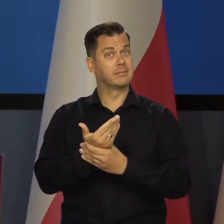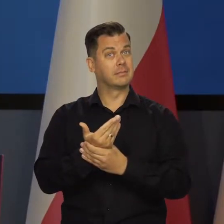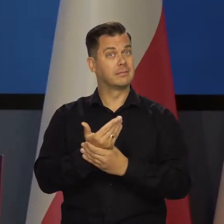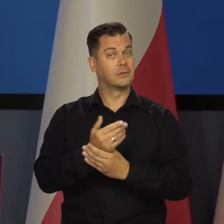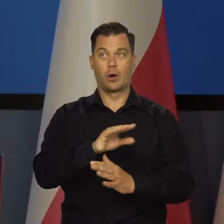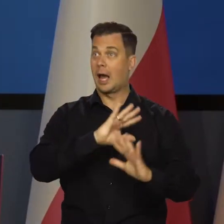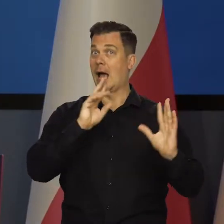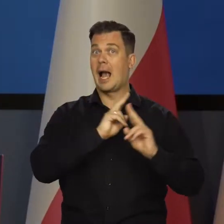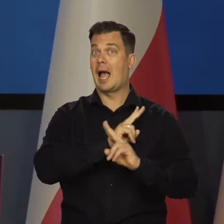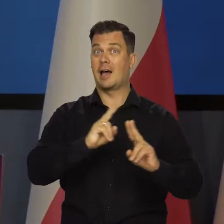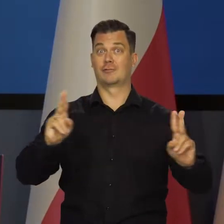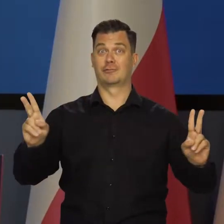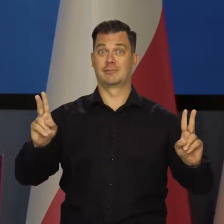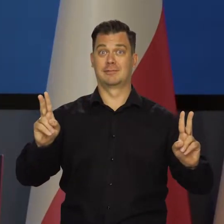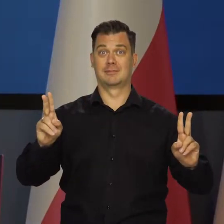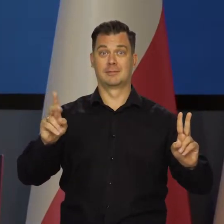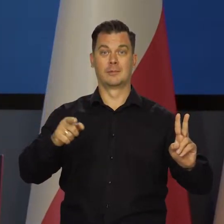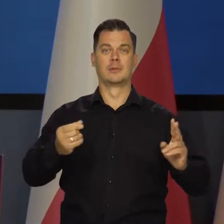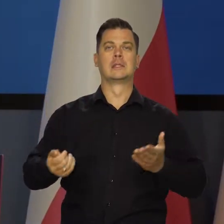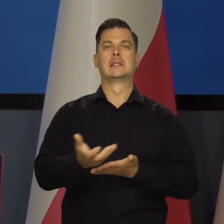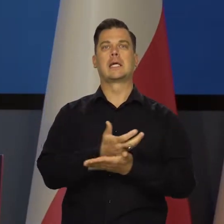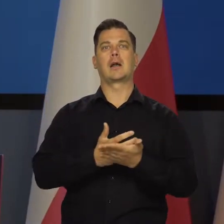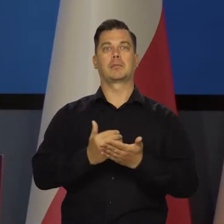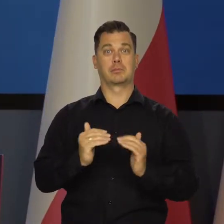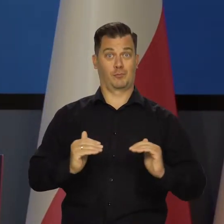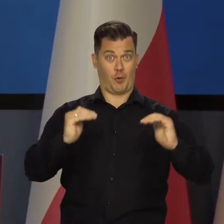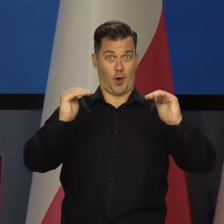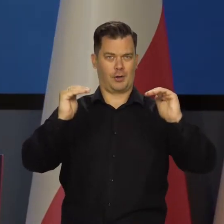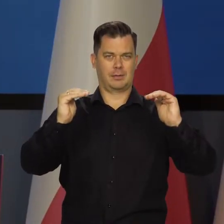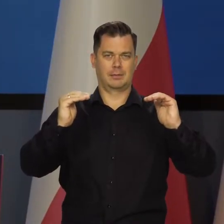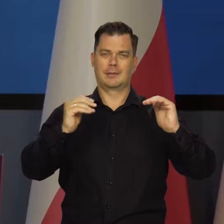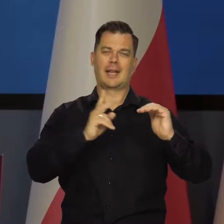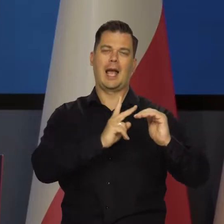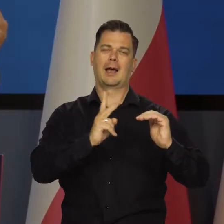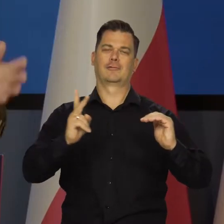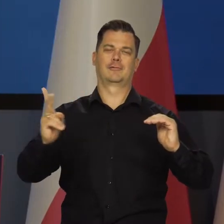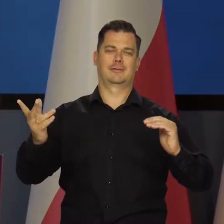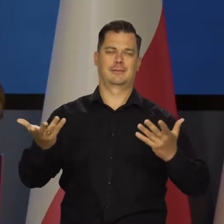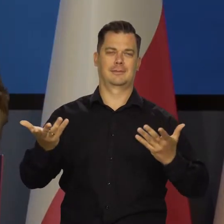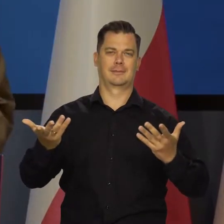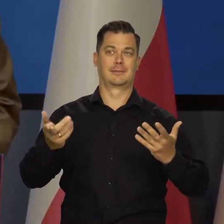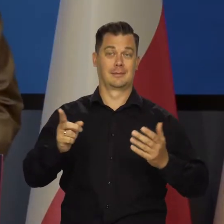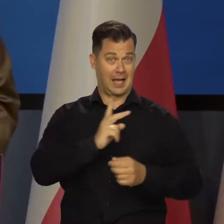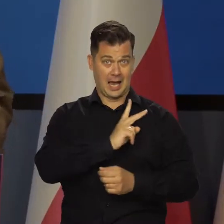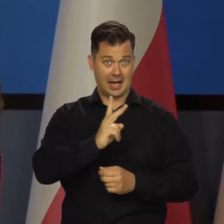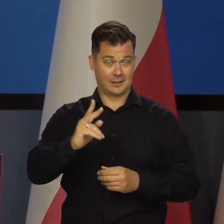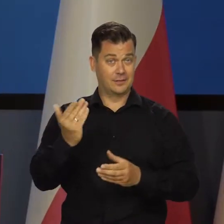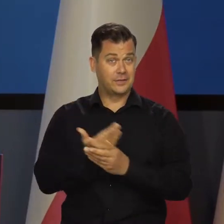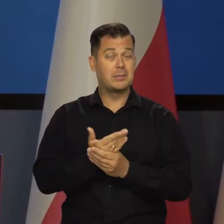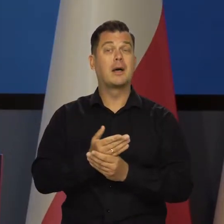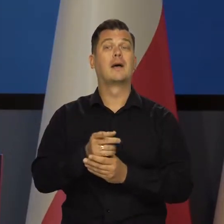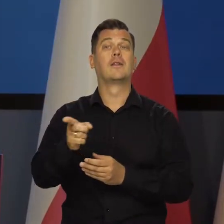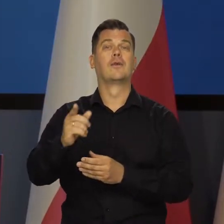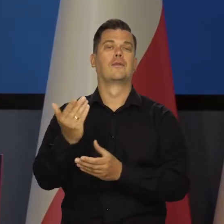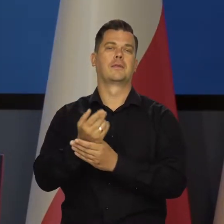To nie są wszyscy ludzie w Polsce, którzy mają wynagrodzenia. To nie są wszystkie firmy w sektorze przedsiębiorstw.